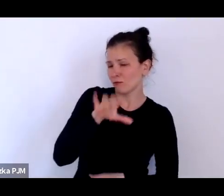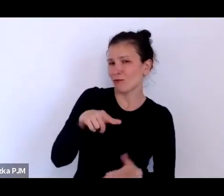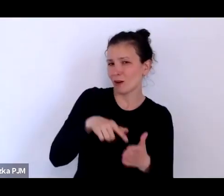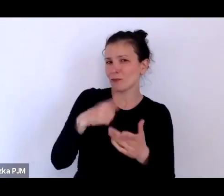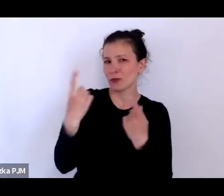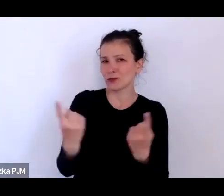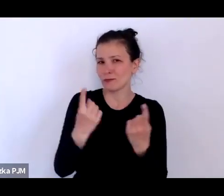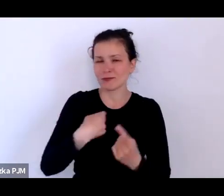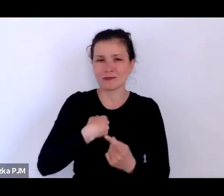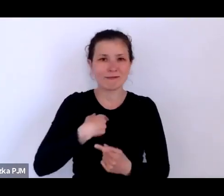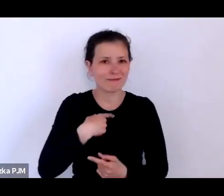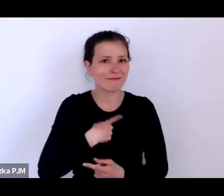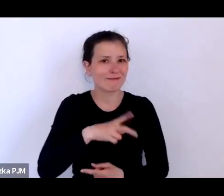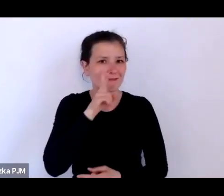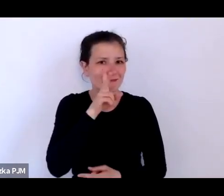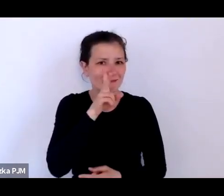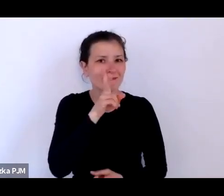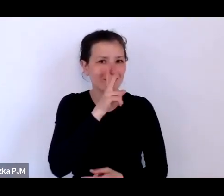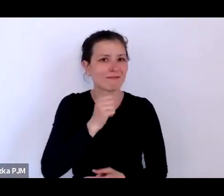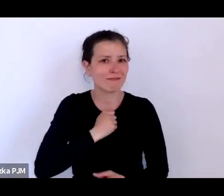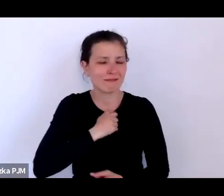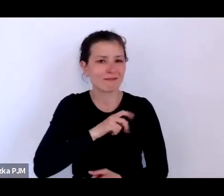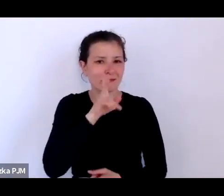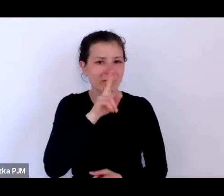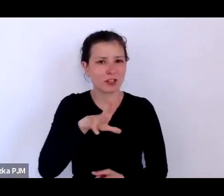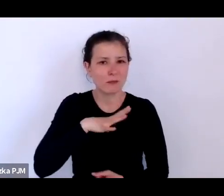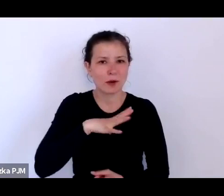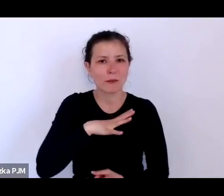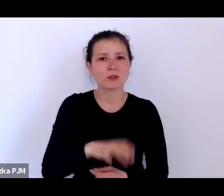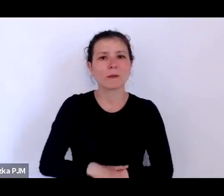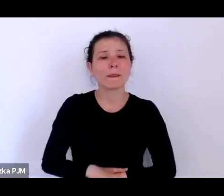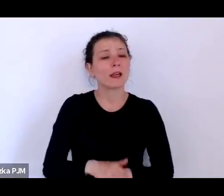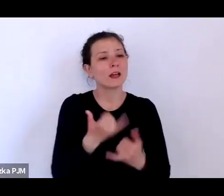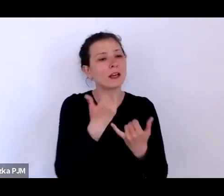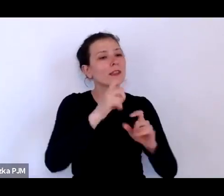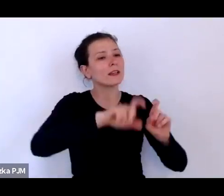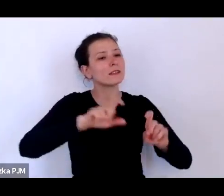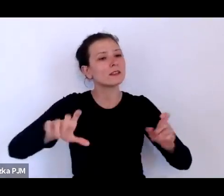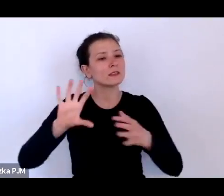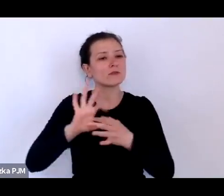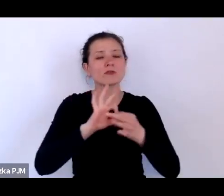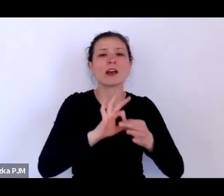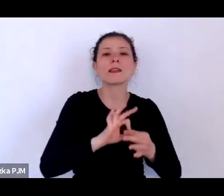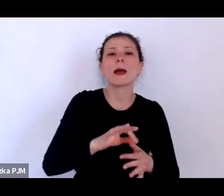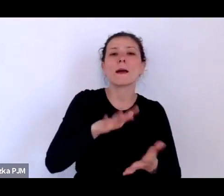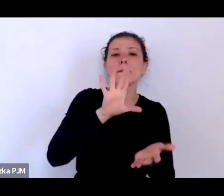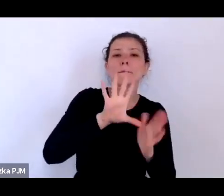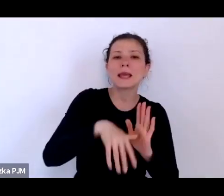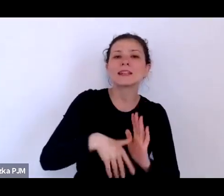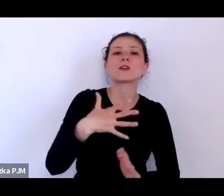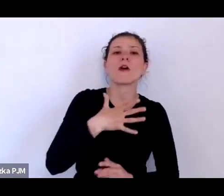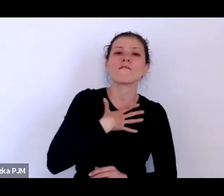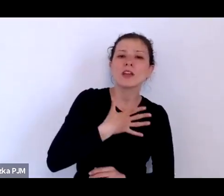że kompletnie inne statystyki dotyczyły np. Wilna, Lwowa, Warszawy